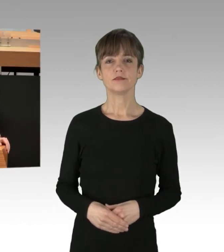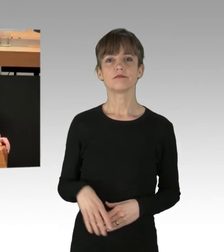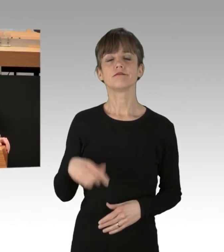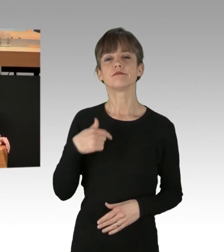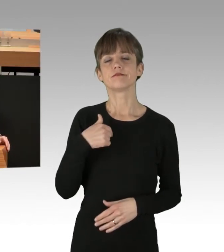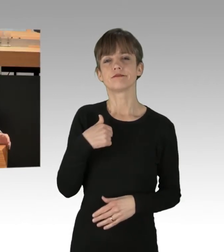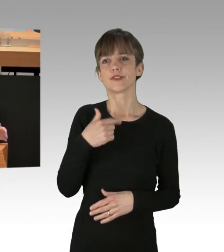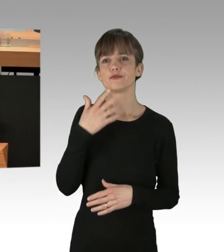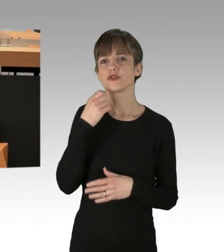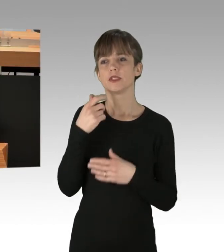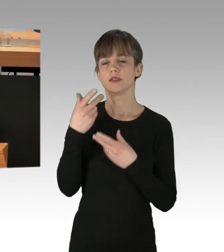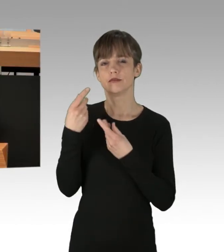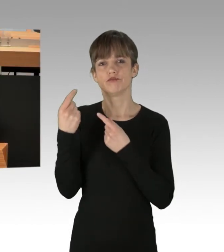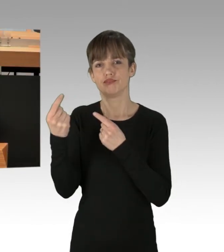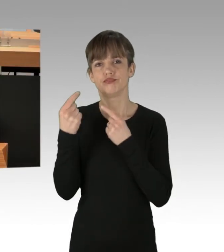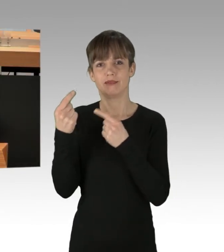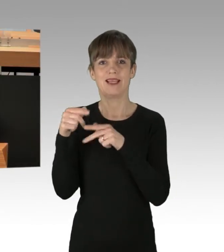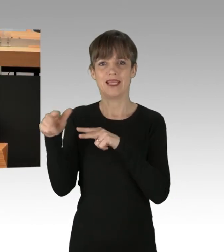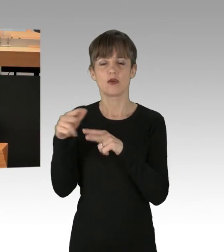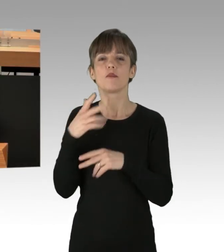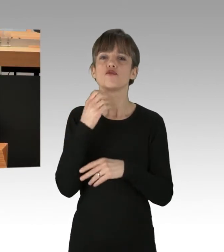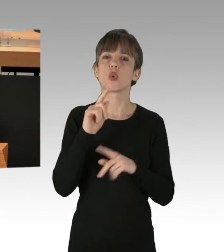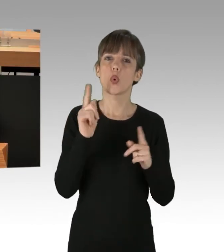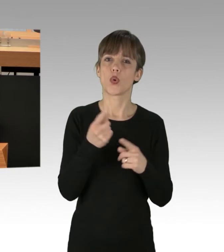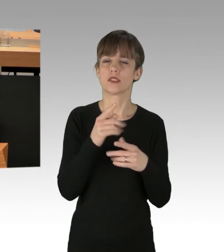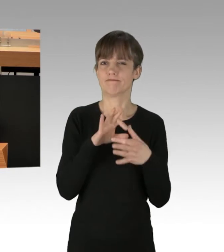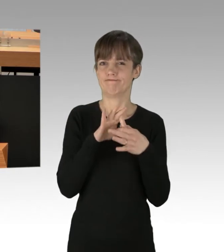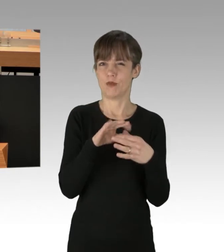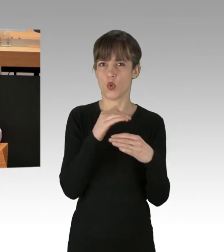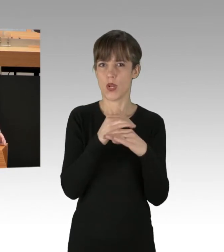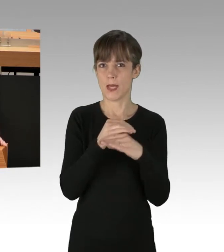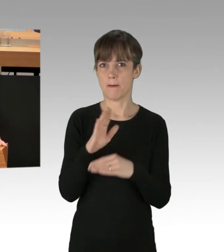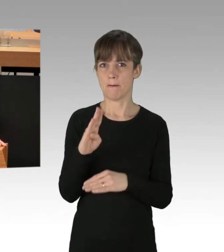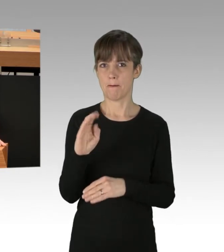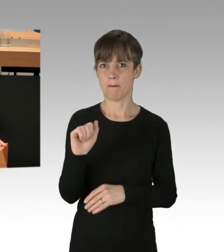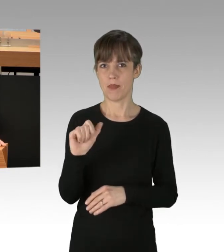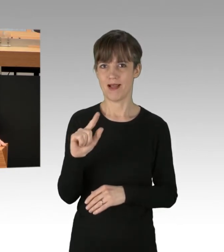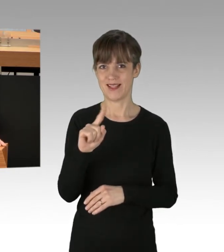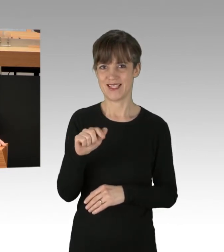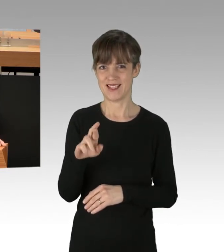allerdings will ich doch kurz auf den Kollegen Balzer eingehen, der ja im Vorfeld schon den Wunsch geäußert hatte,